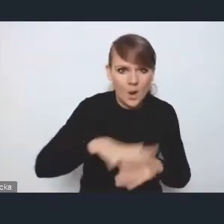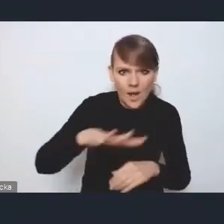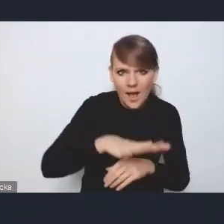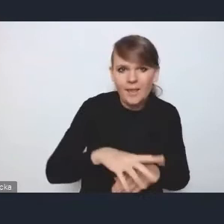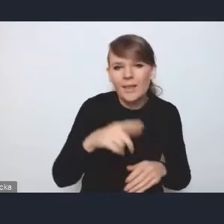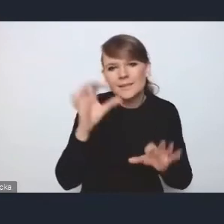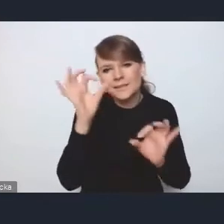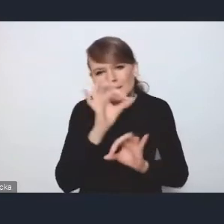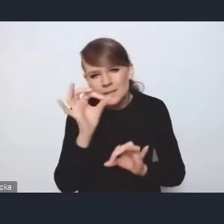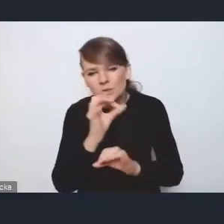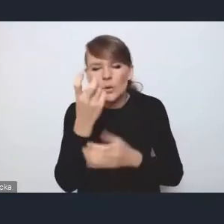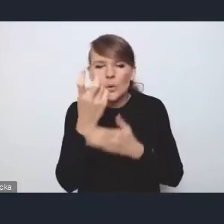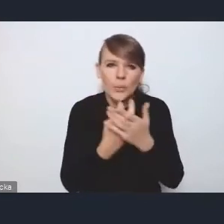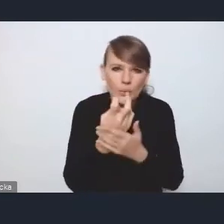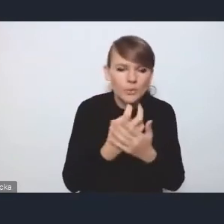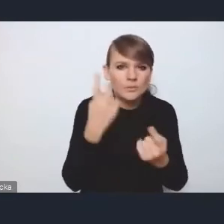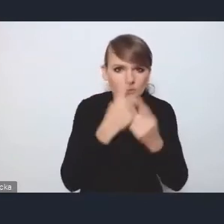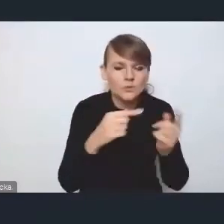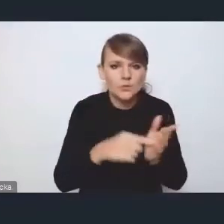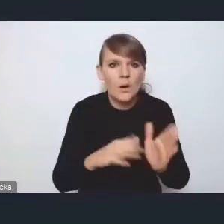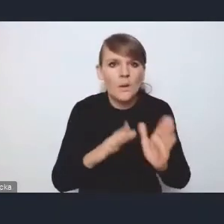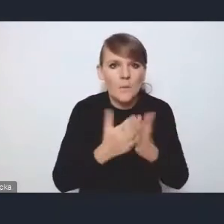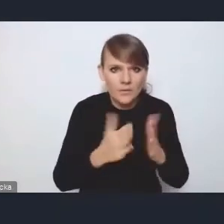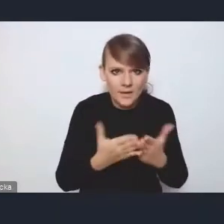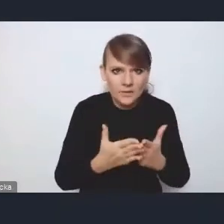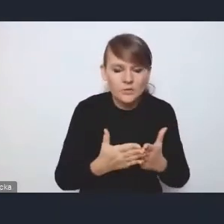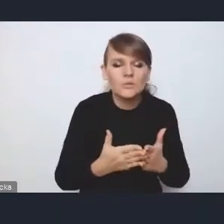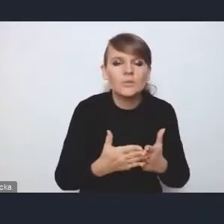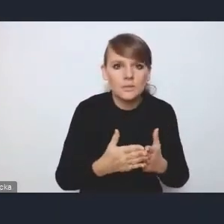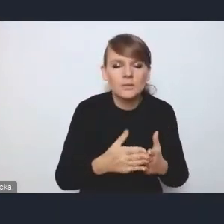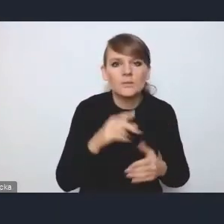myślę, że taki podręcznik na stronach naszego ministerstwa się ukaże